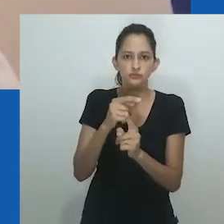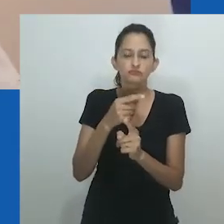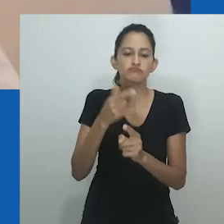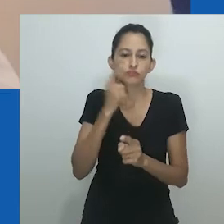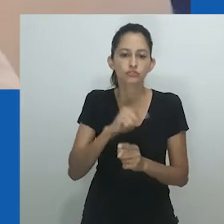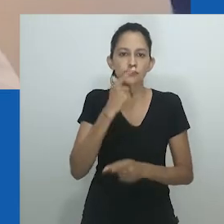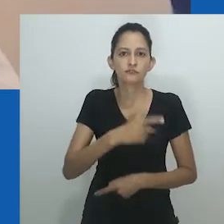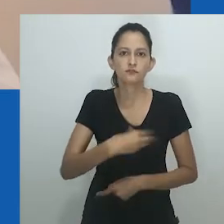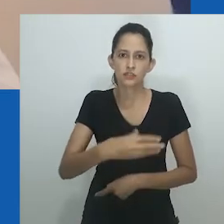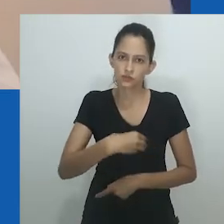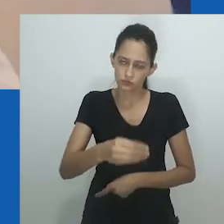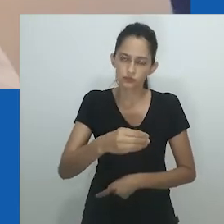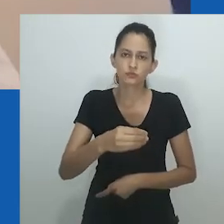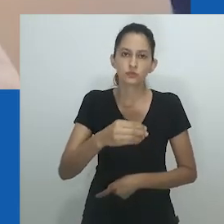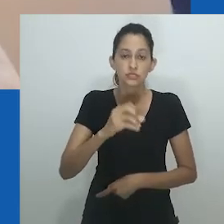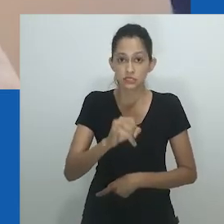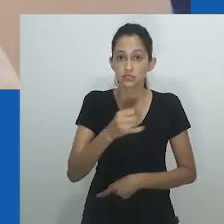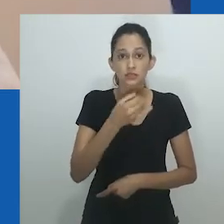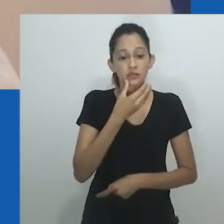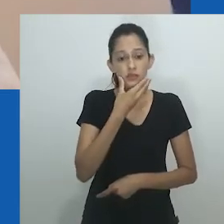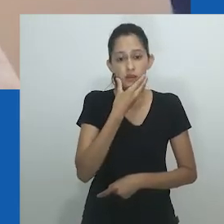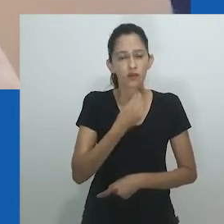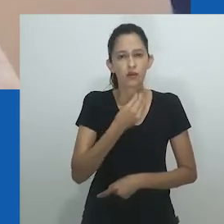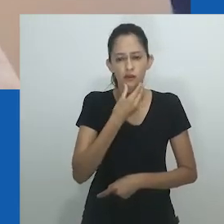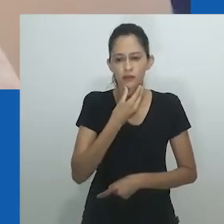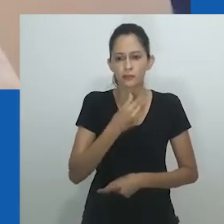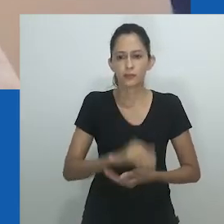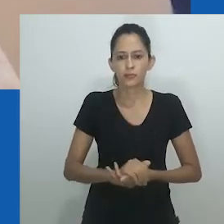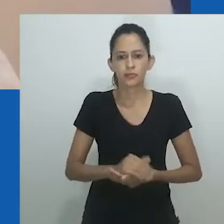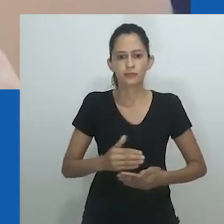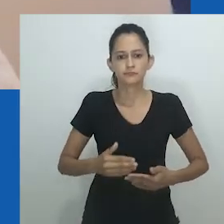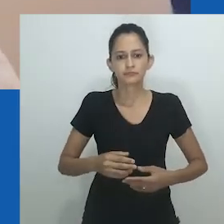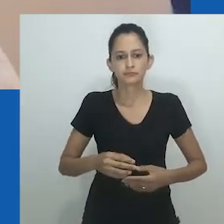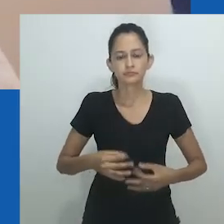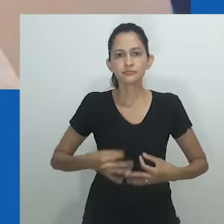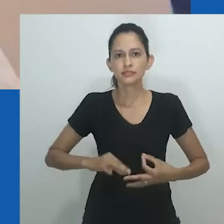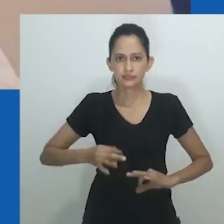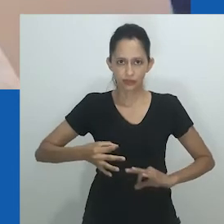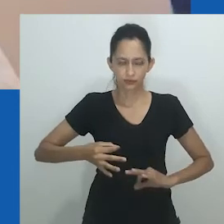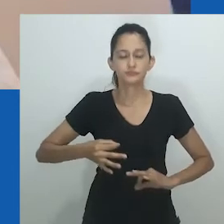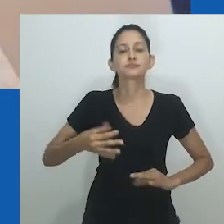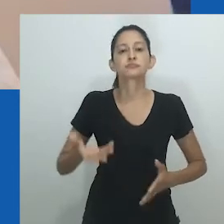o que envolve uma mulher assumindo o papel de marido feminino para outra mulher.